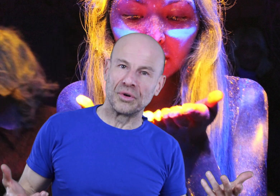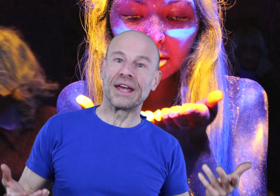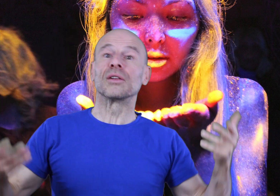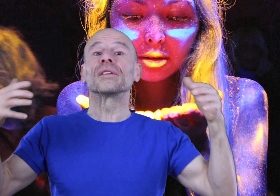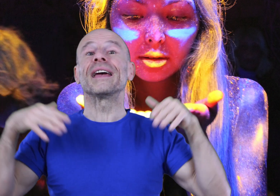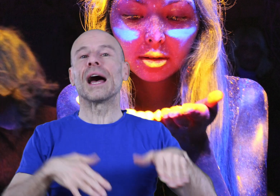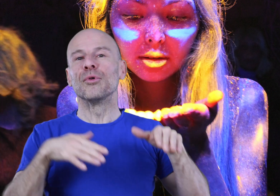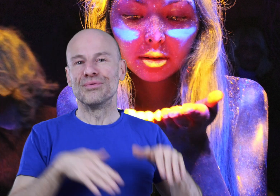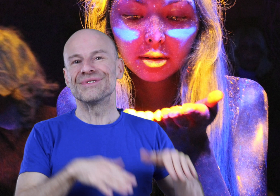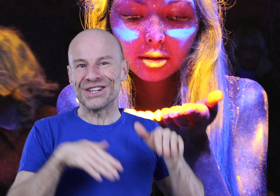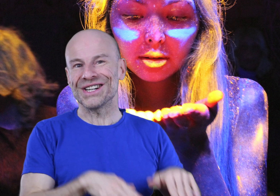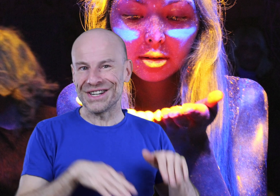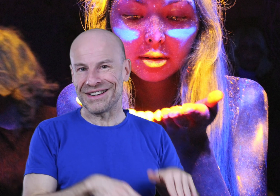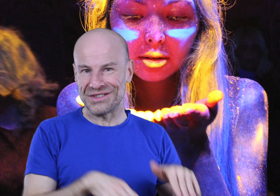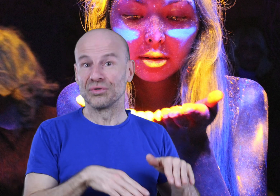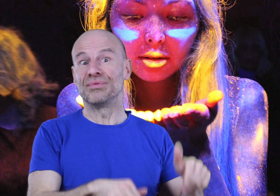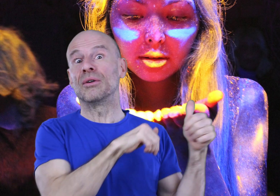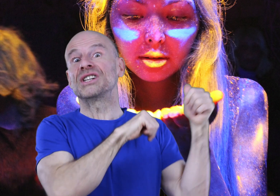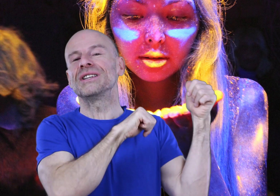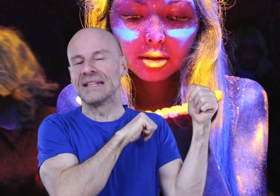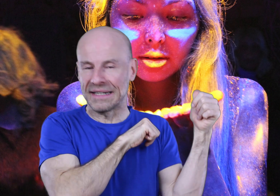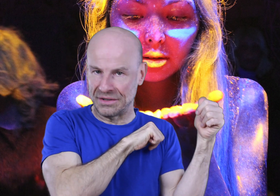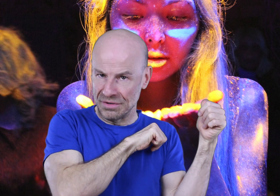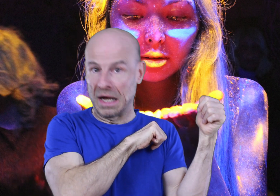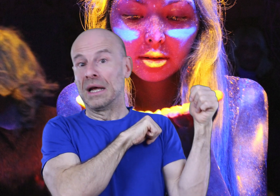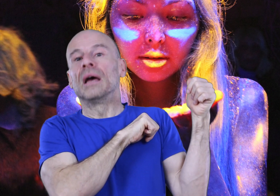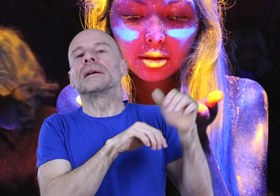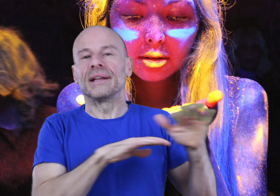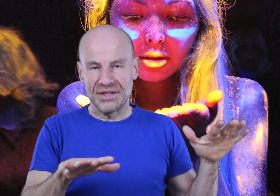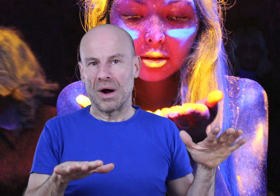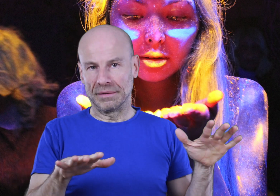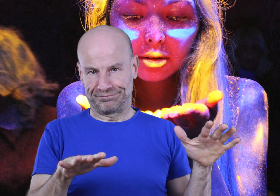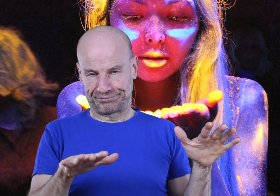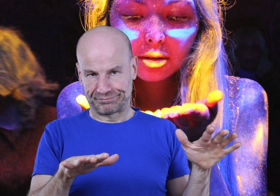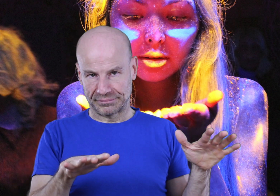moderne enterre un peu plus à chaque génération depuis l’origine des Écritures, quelles qu’elles soient.